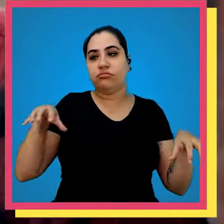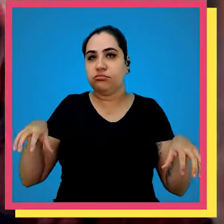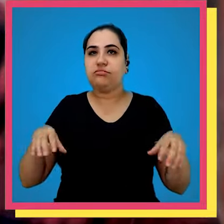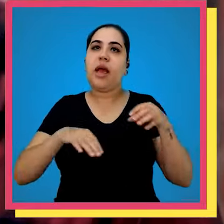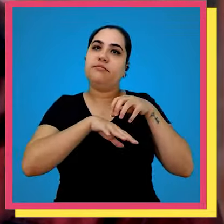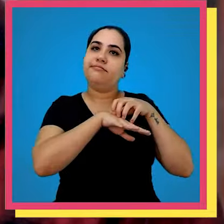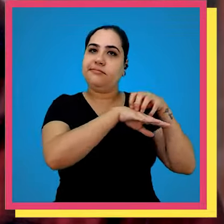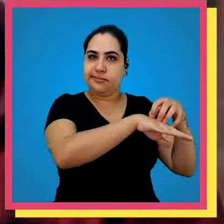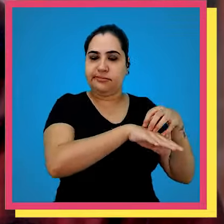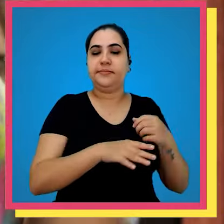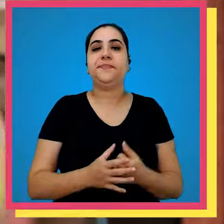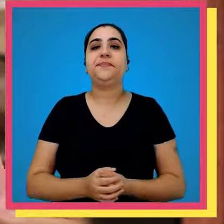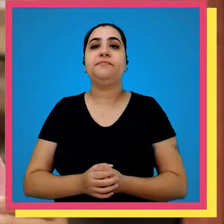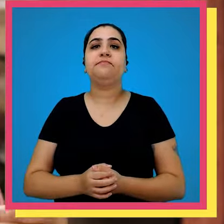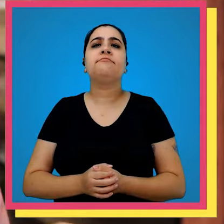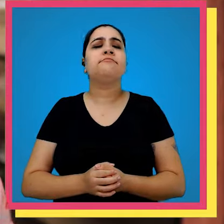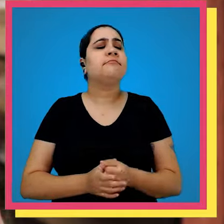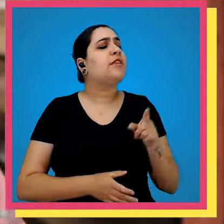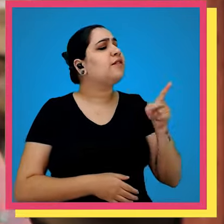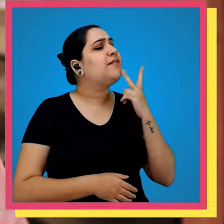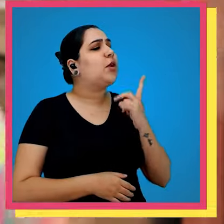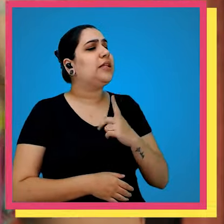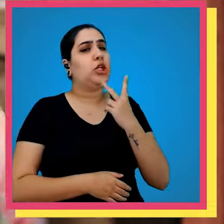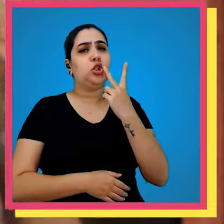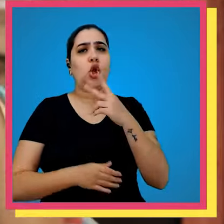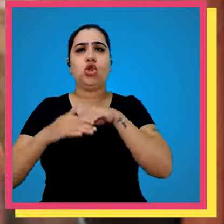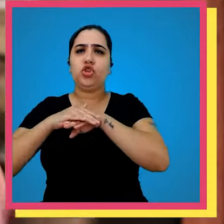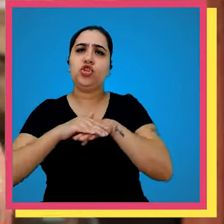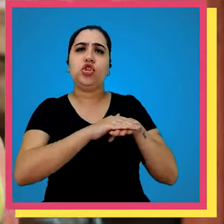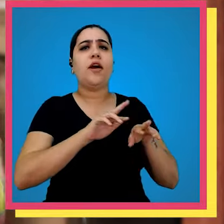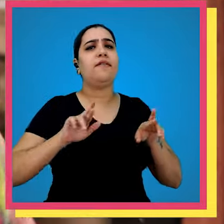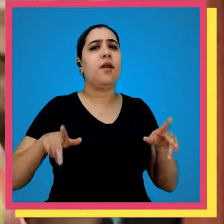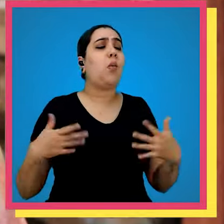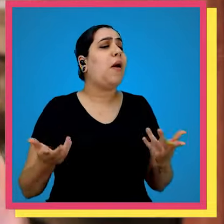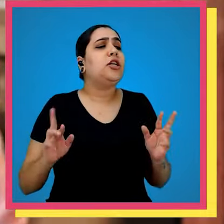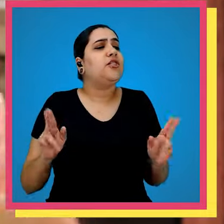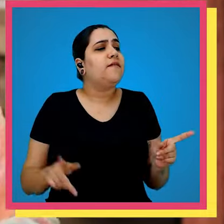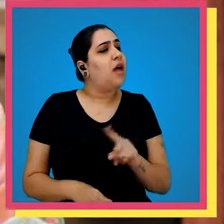de expedição da empresa você comentou com a gente que tem dois estoques diferentes Qual é